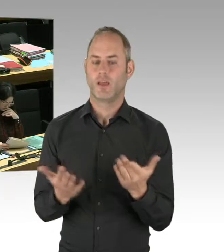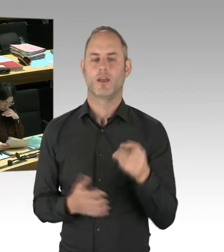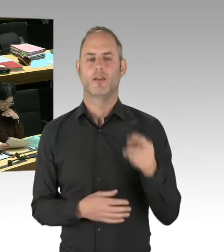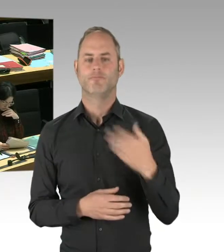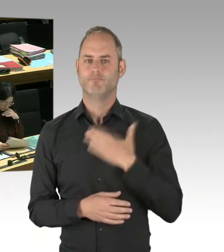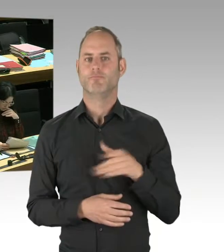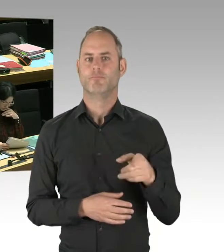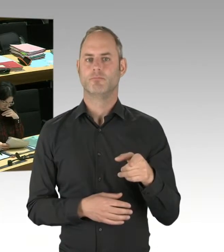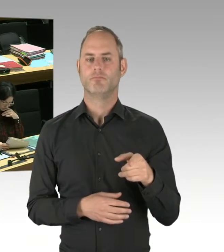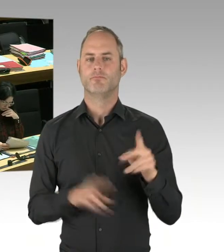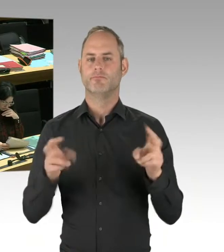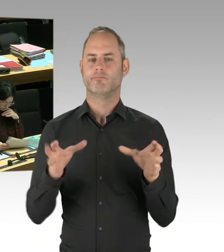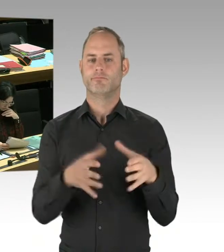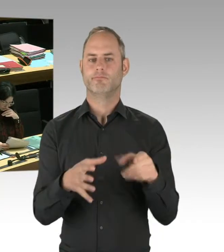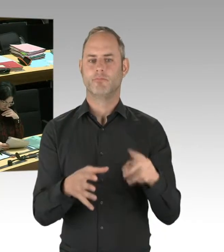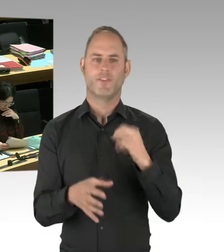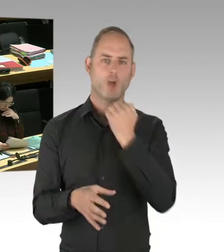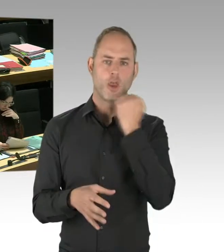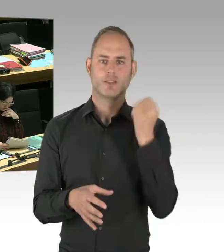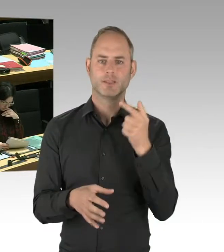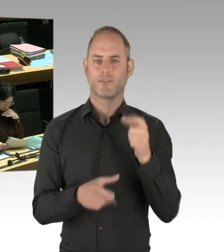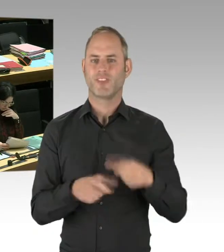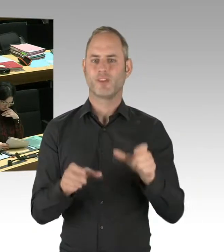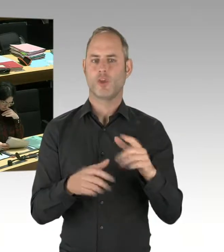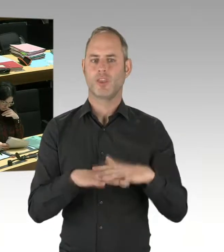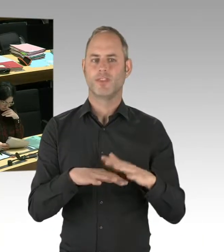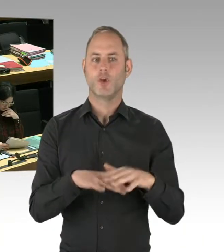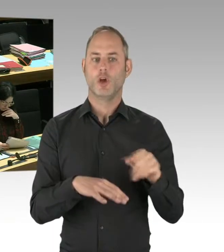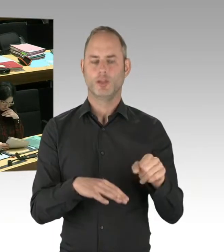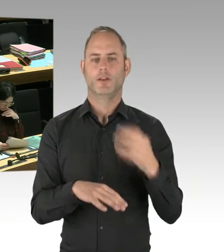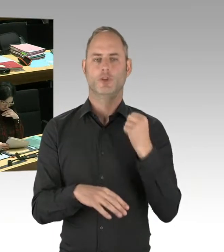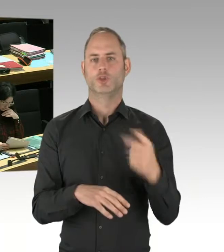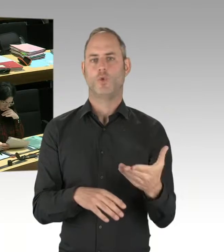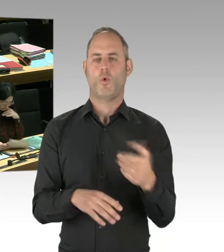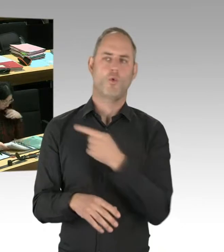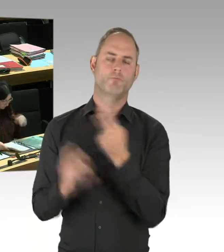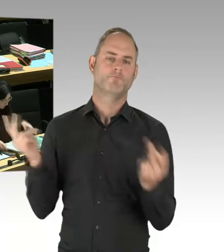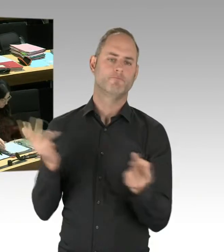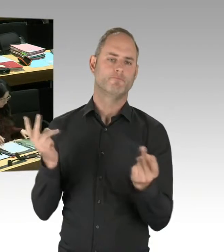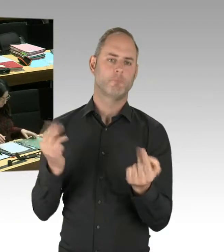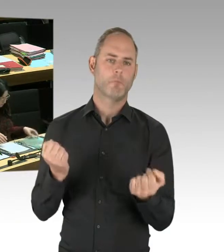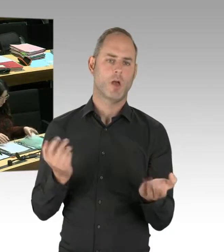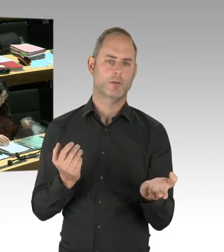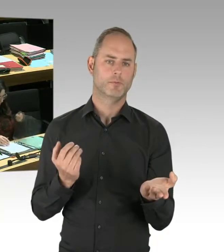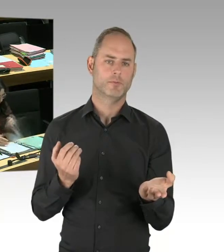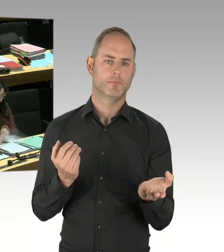dann lassen Sie uns das bitte versuchen. Lassen Sie uns das bitte versuchen, damit wir Menschen deradikalisieren können,